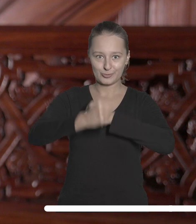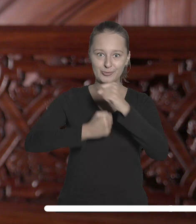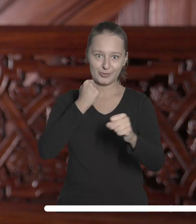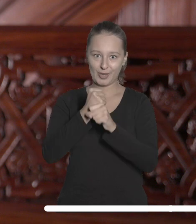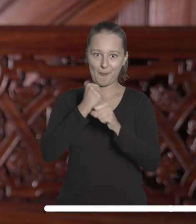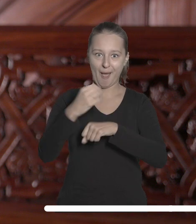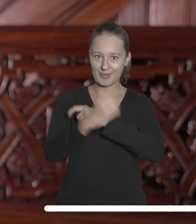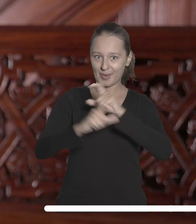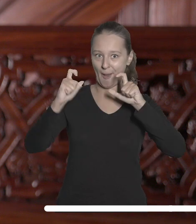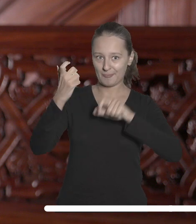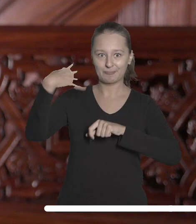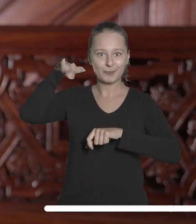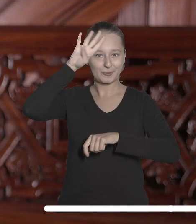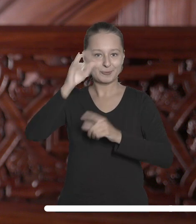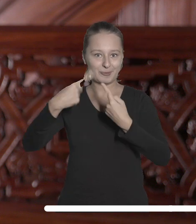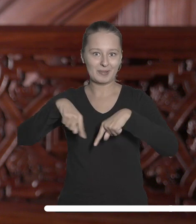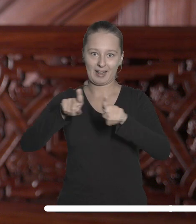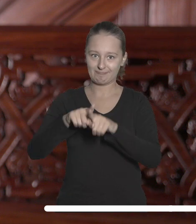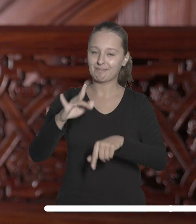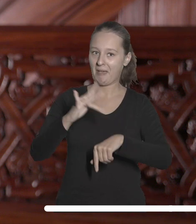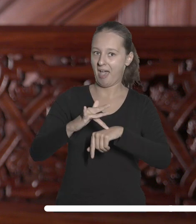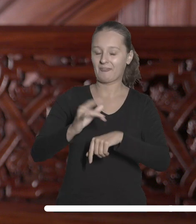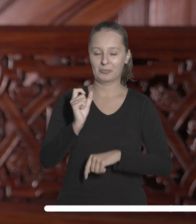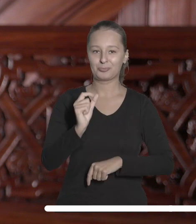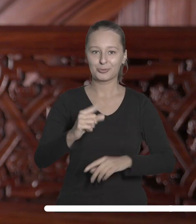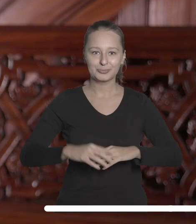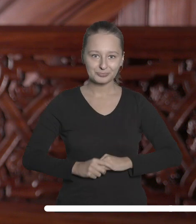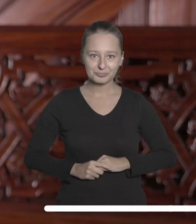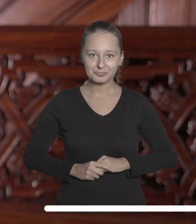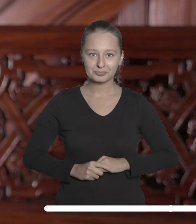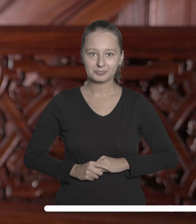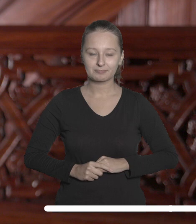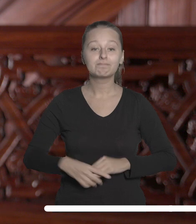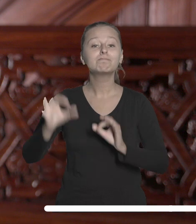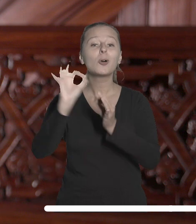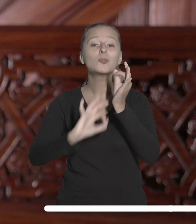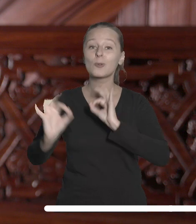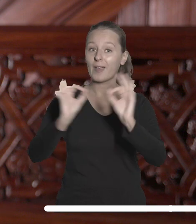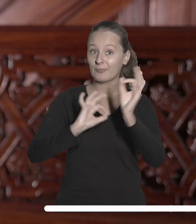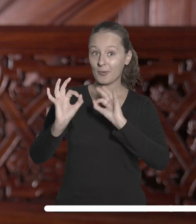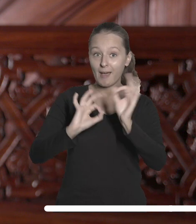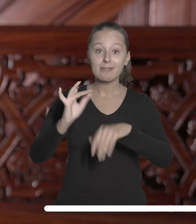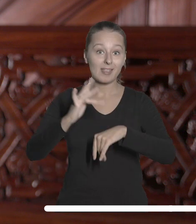prowadzone od lat na naszej uczelni przynoszą założone efekty. Szczegółowe informacje o wynikach